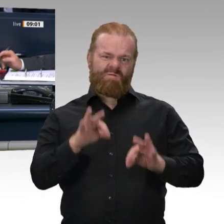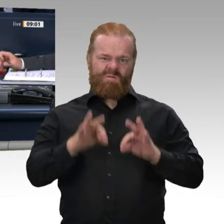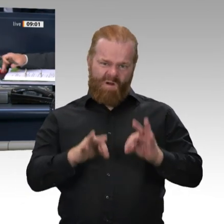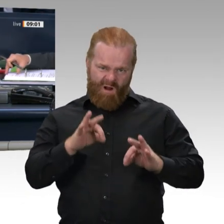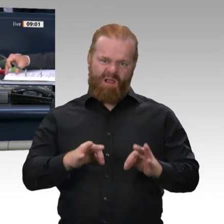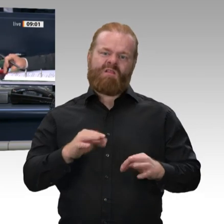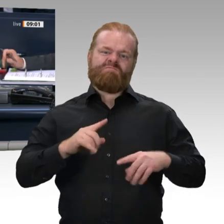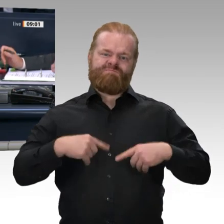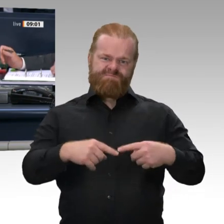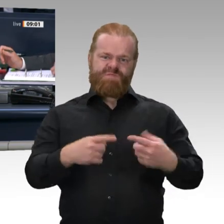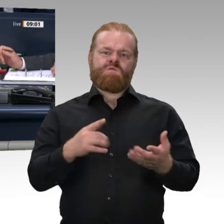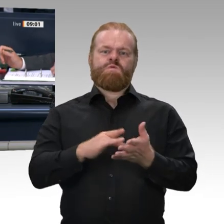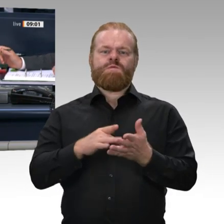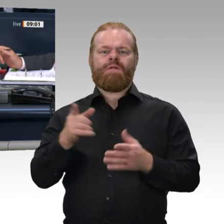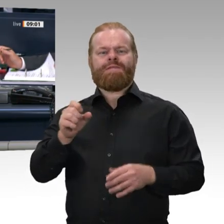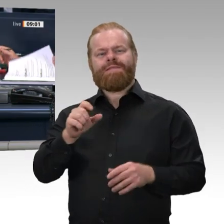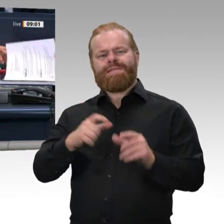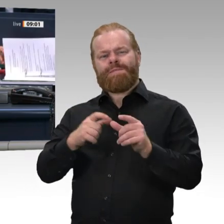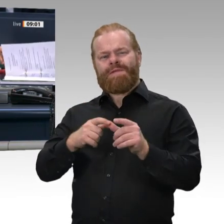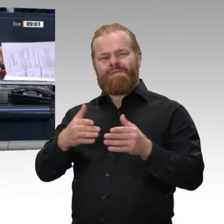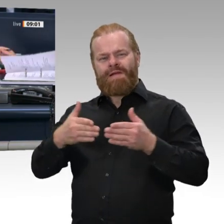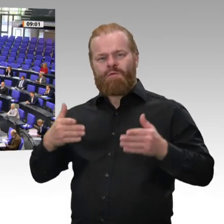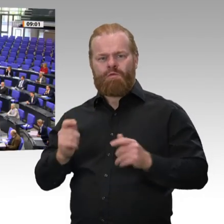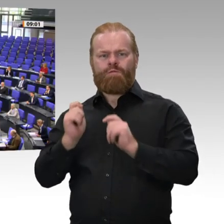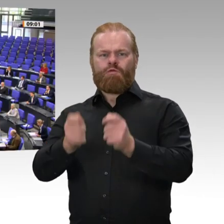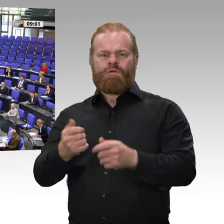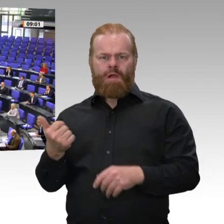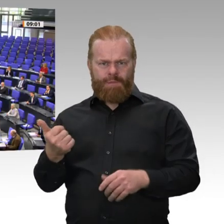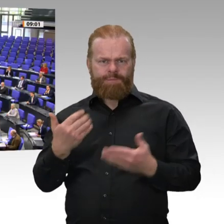Stimmen Sie dem zu? - Das ist offensichtlich der Fall. Der Kollege